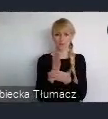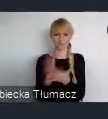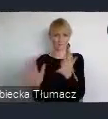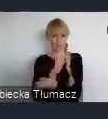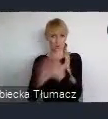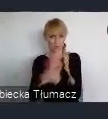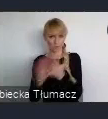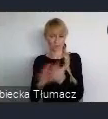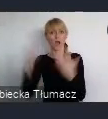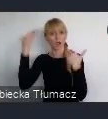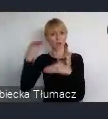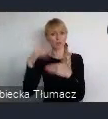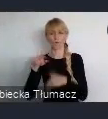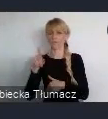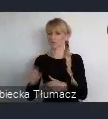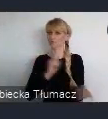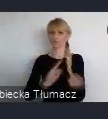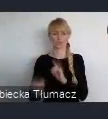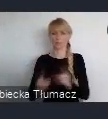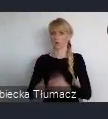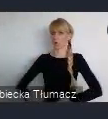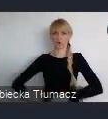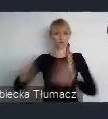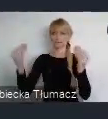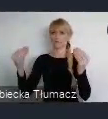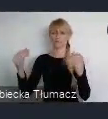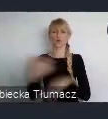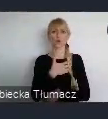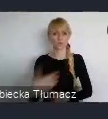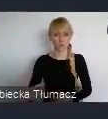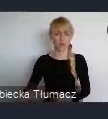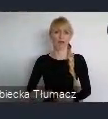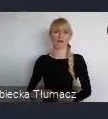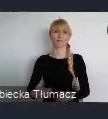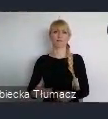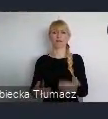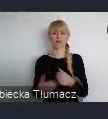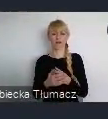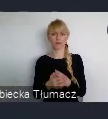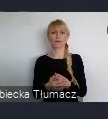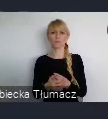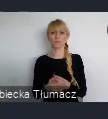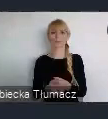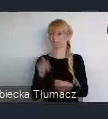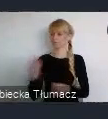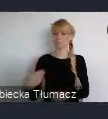rozwijającym się ośrodkiem, ważnym z punktu widzenia gospodarczego dla odradzającego się Państwa Polskiego.